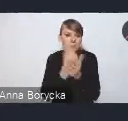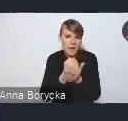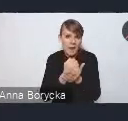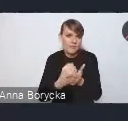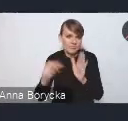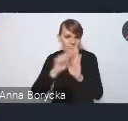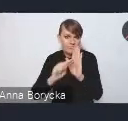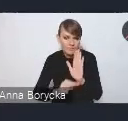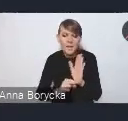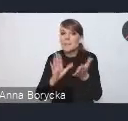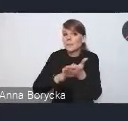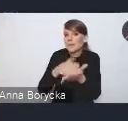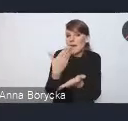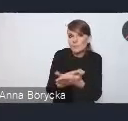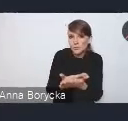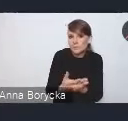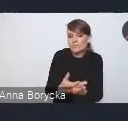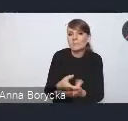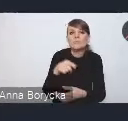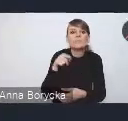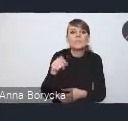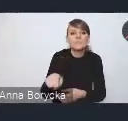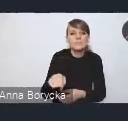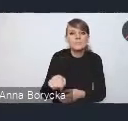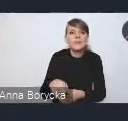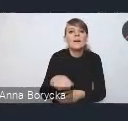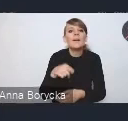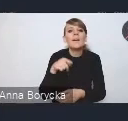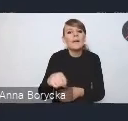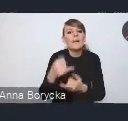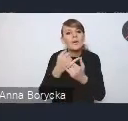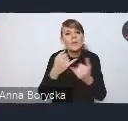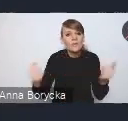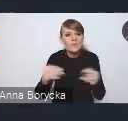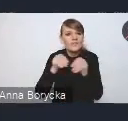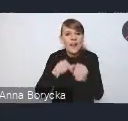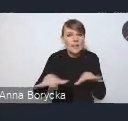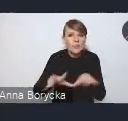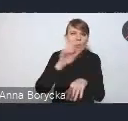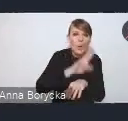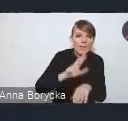przykładowo w zakresie upodmiotowienia błękitno-zielonej infrastruktury, przeciwdziałania powodziom miejskim,